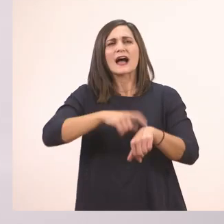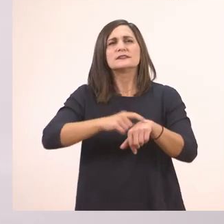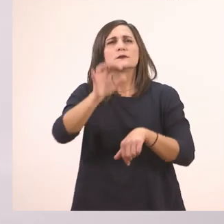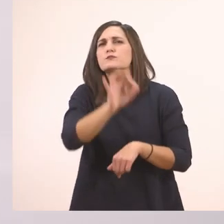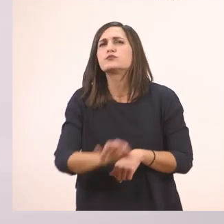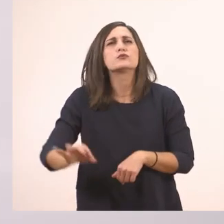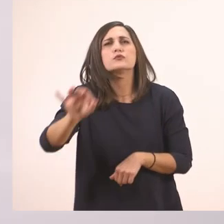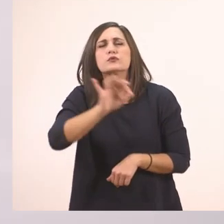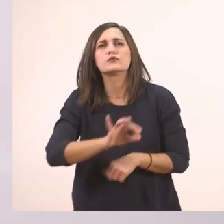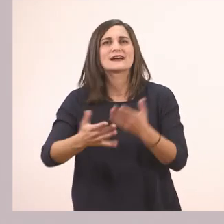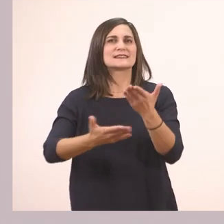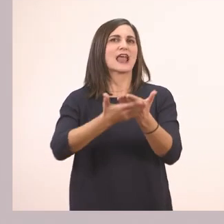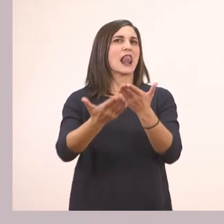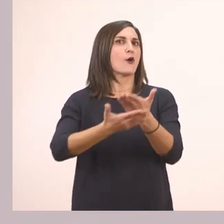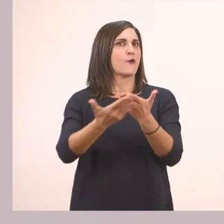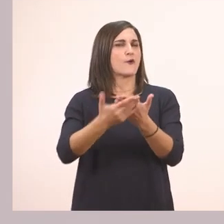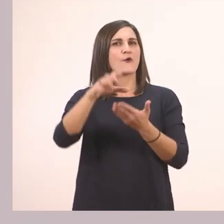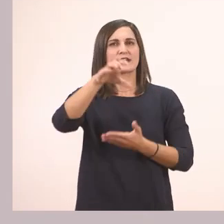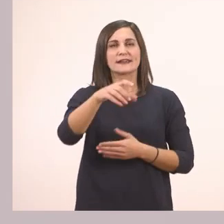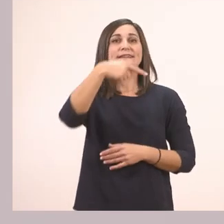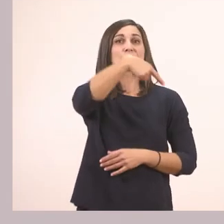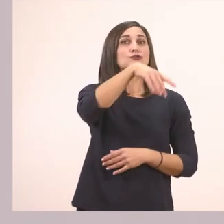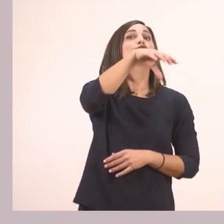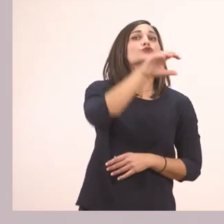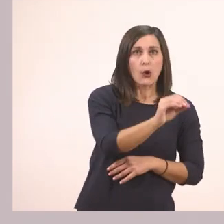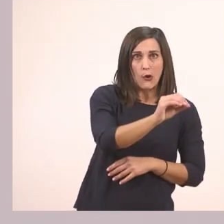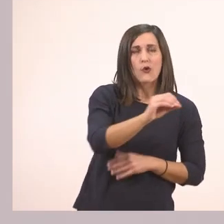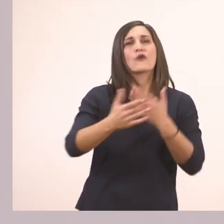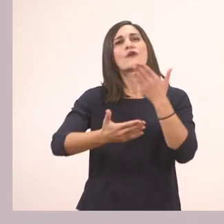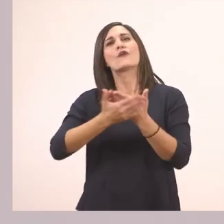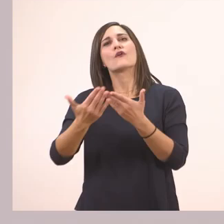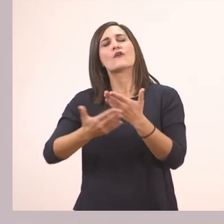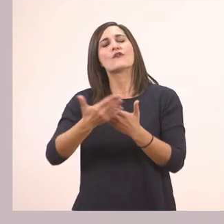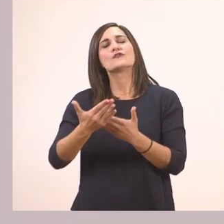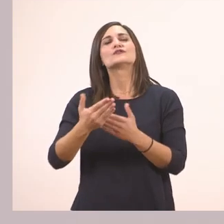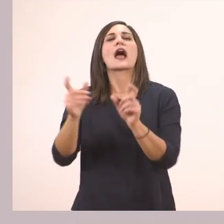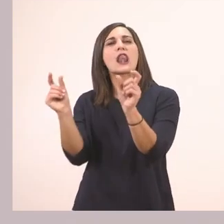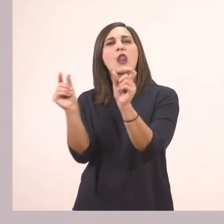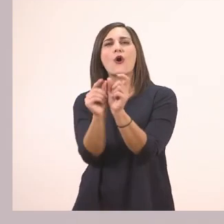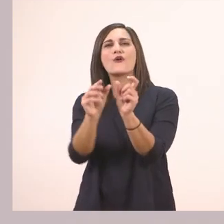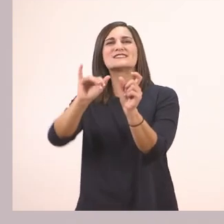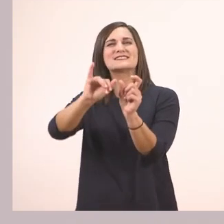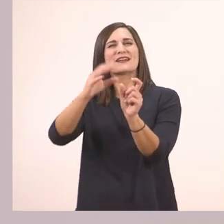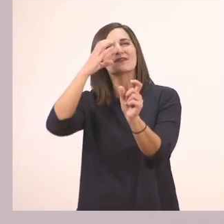Σαλόνι! Πολύ ωραία. Το σαλόνι. Ο κανόνας που είπαμε, το μυστικό.